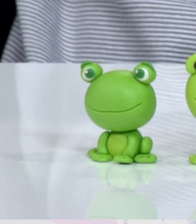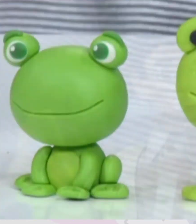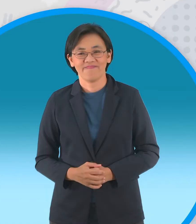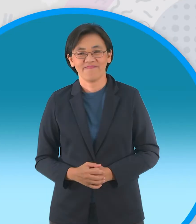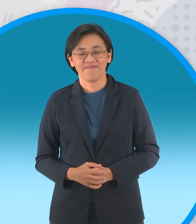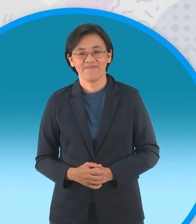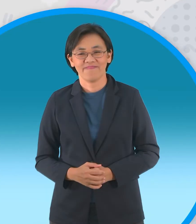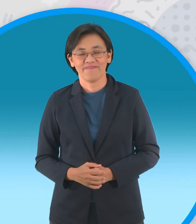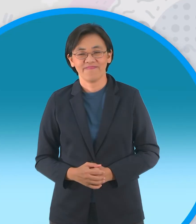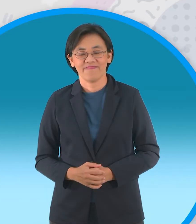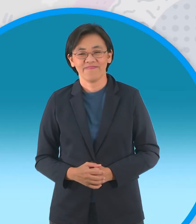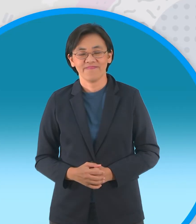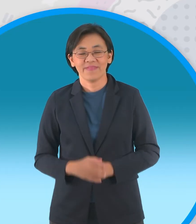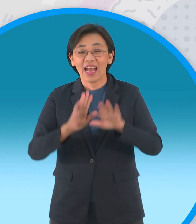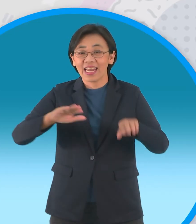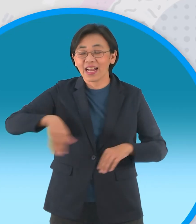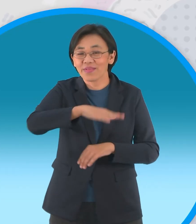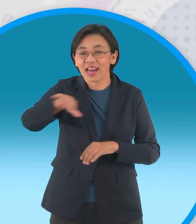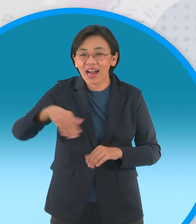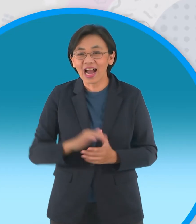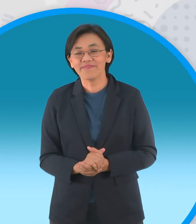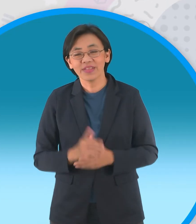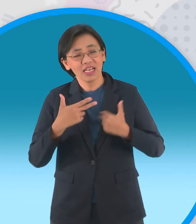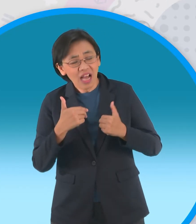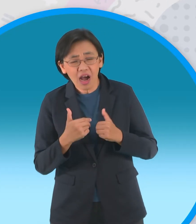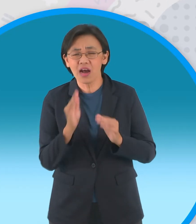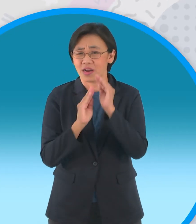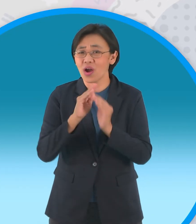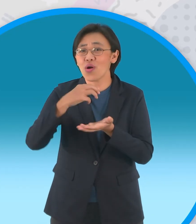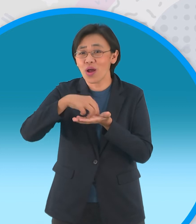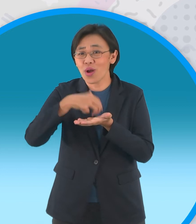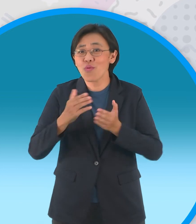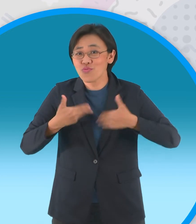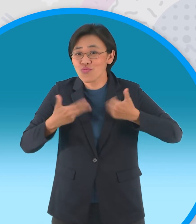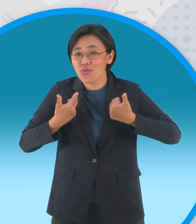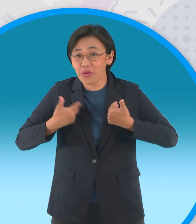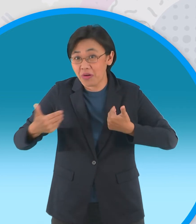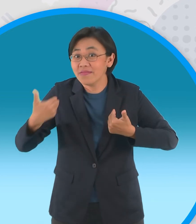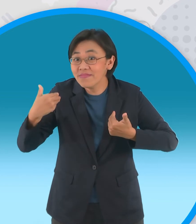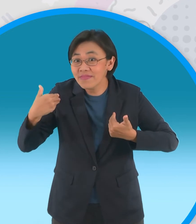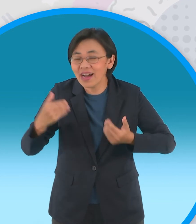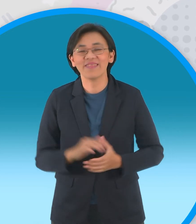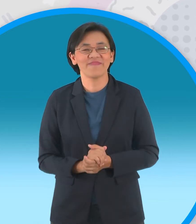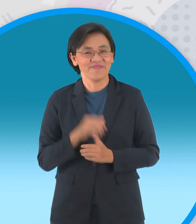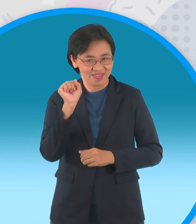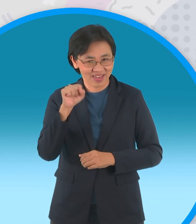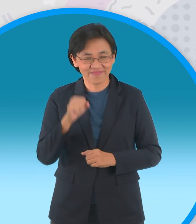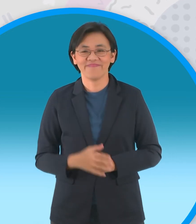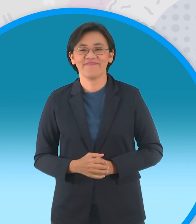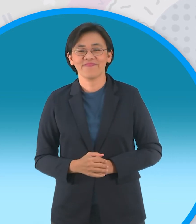น้องๆจ๊ะพี่ต้นนะจ๊ะยังมีนิทานสนุกสนุก ๆให้น้องๆชมอีกเยอะเลย ใช่เลยครับดังนั้นไปชมนิทาน